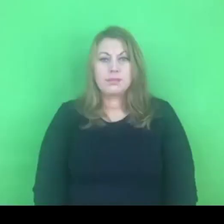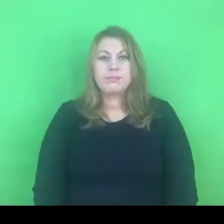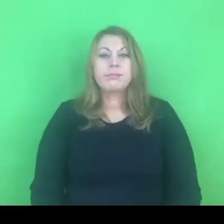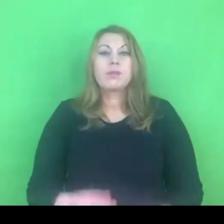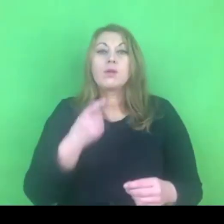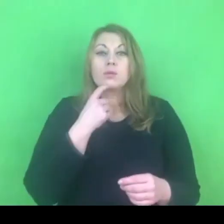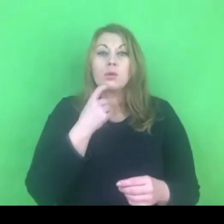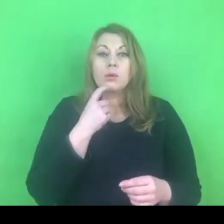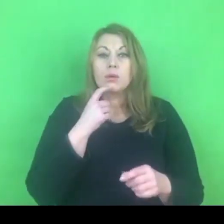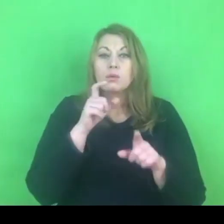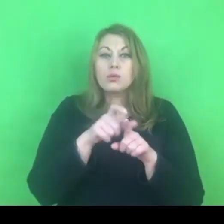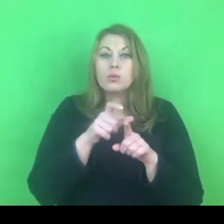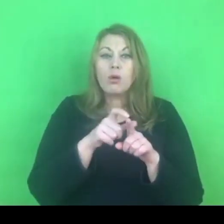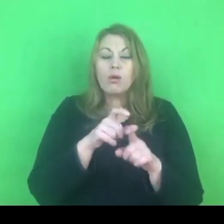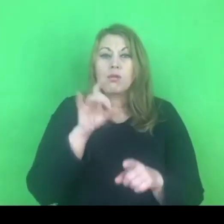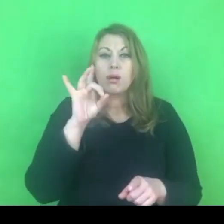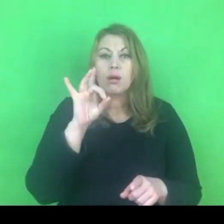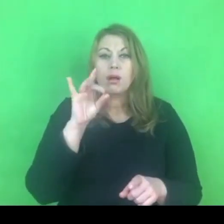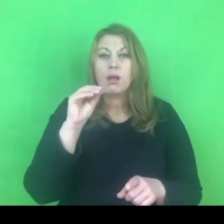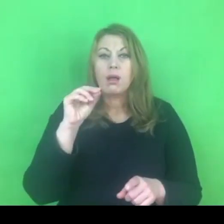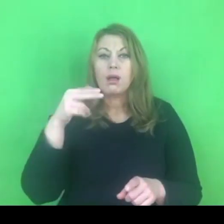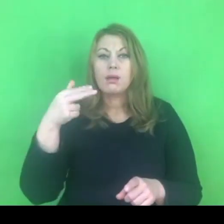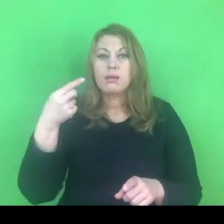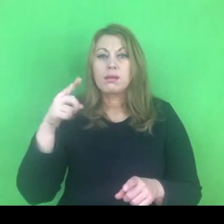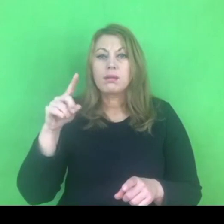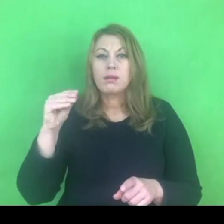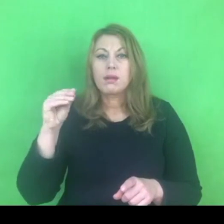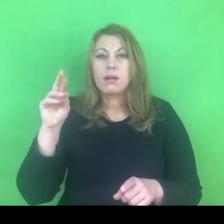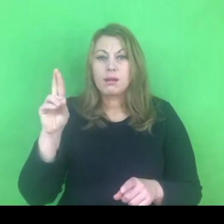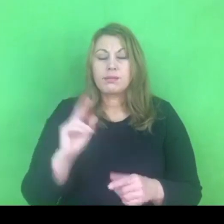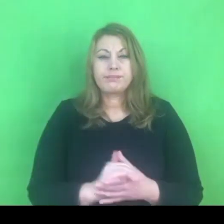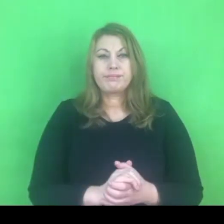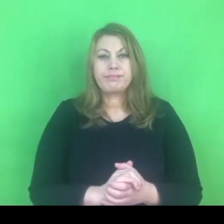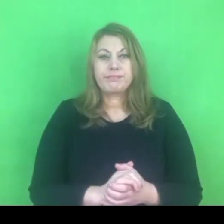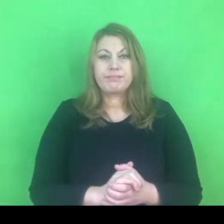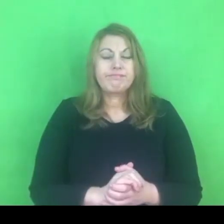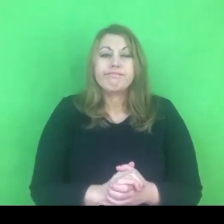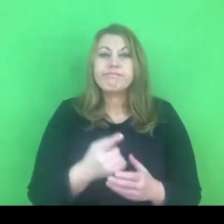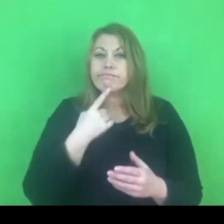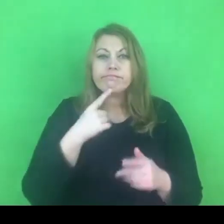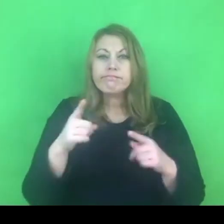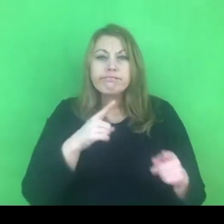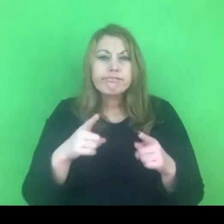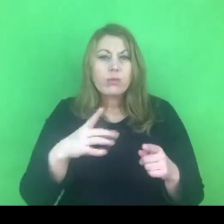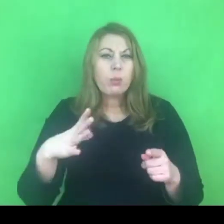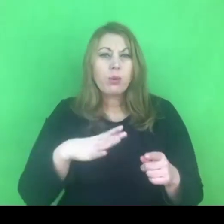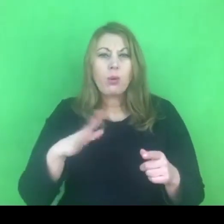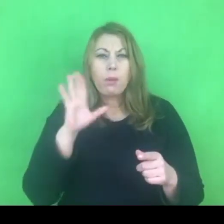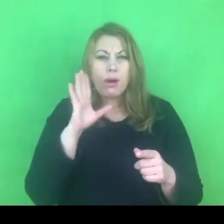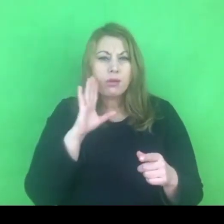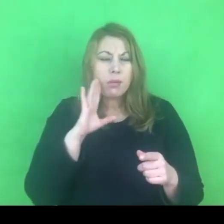Słowo, które wywołało burzę w naszych mediach i też na scenie politycznej.